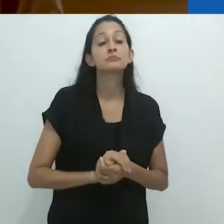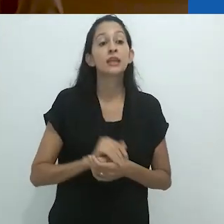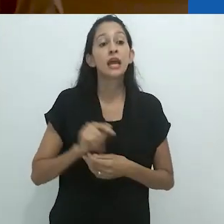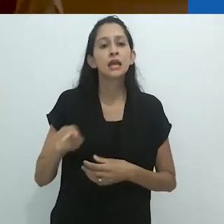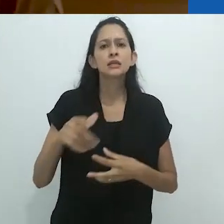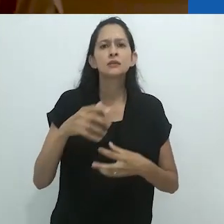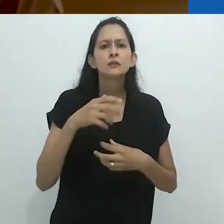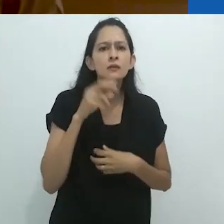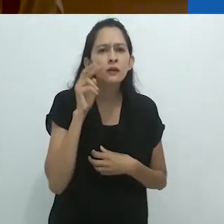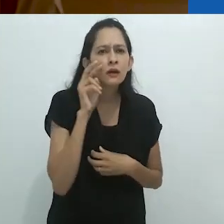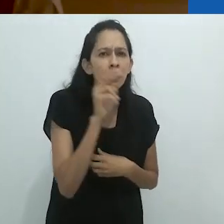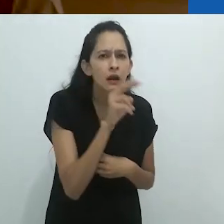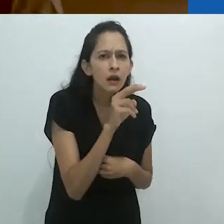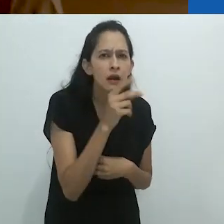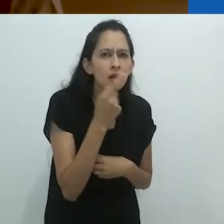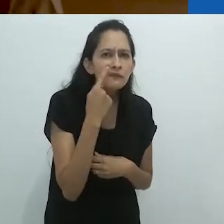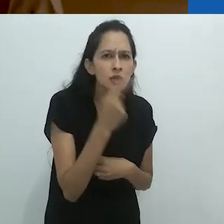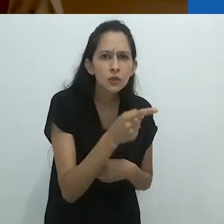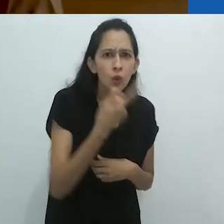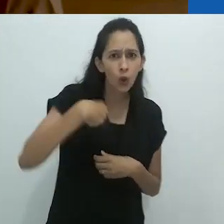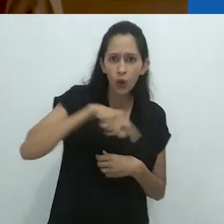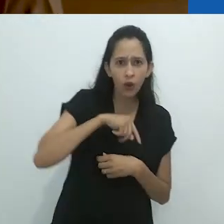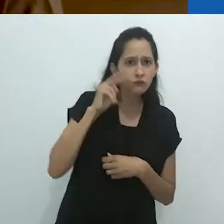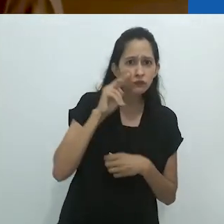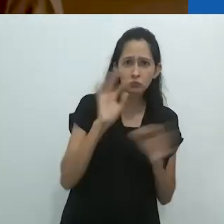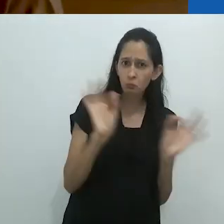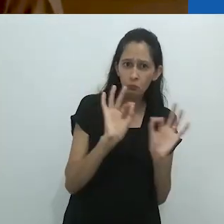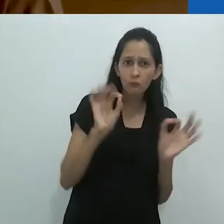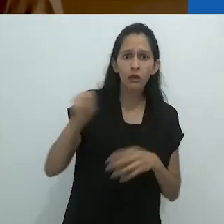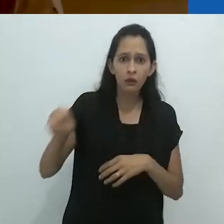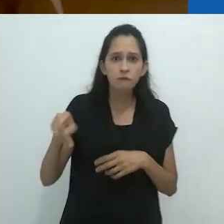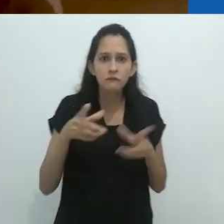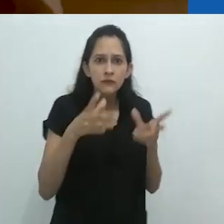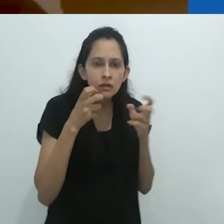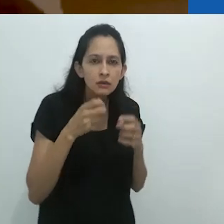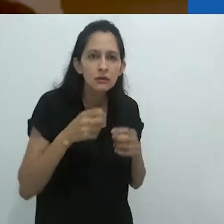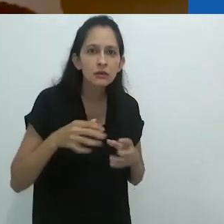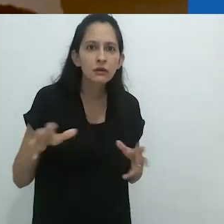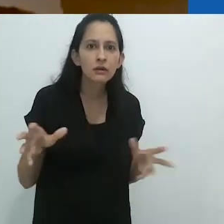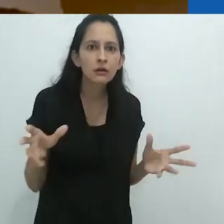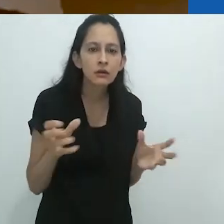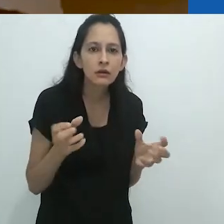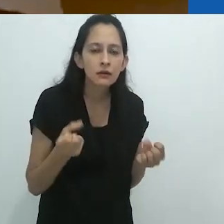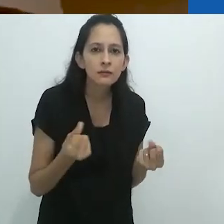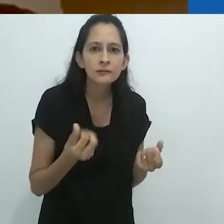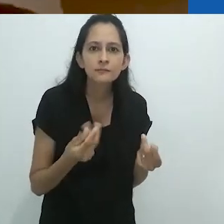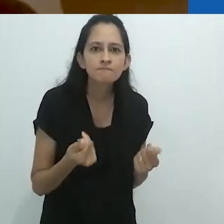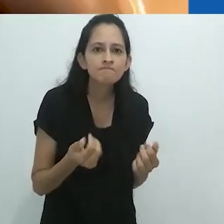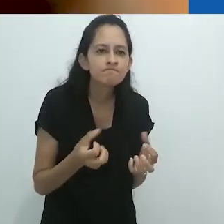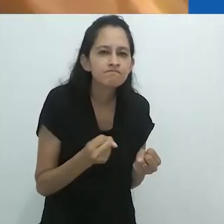sentiu o que nenhum de nós viu. De repente, suas mãos se juntaram